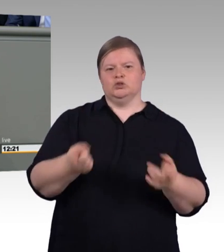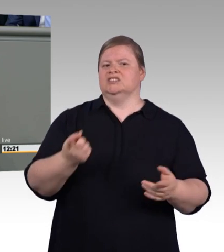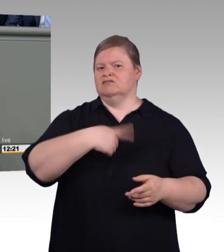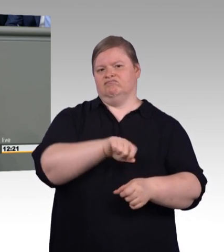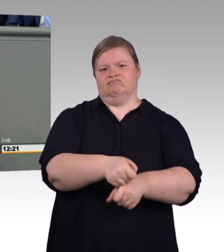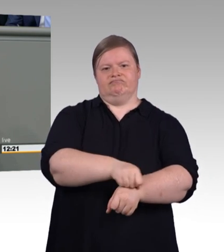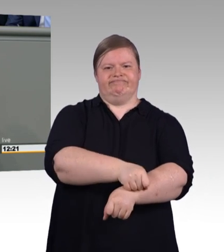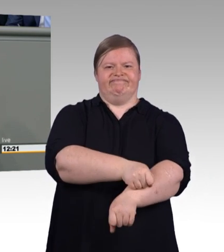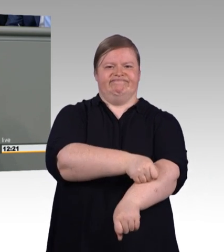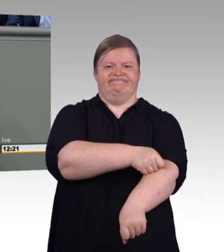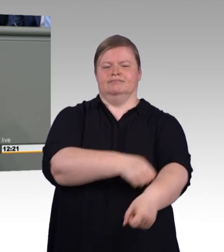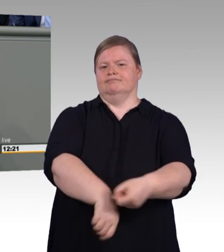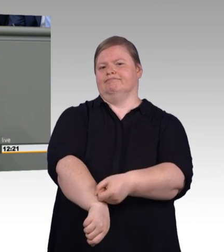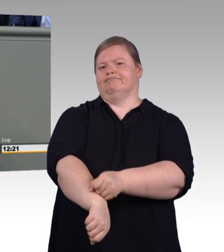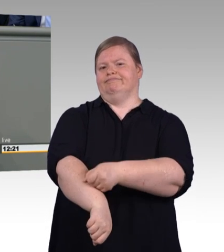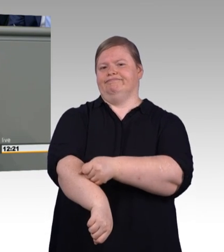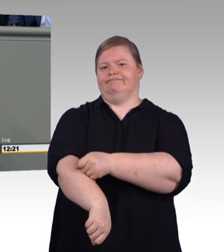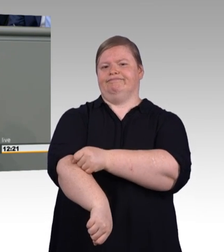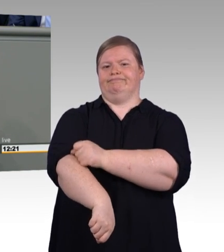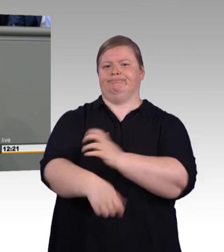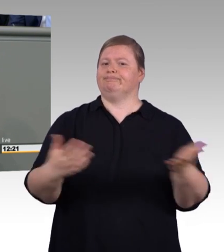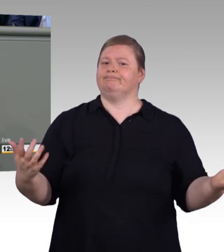Fablabs, nicht wenige Dutzende,